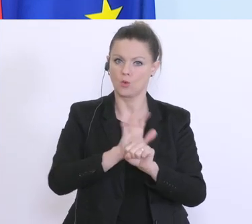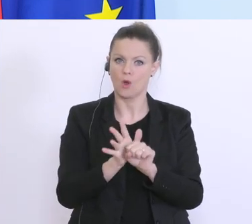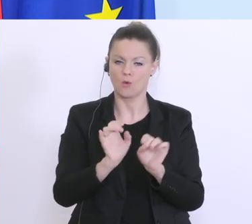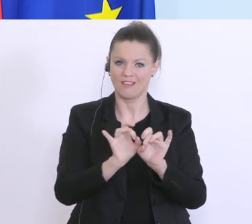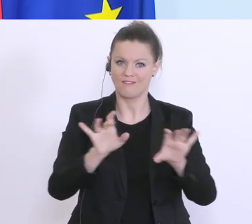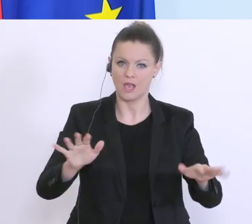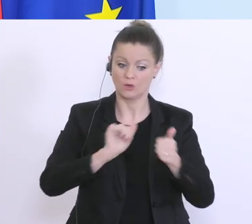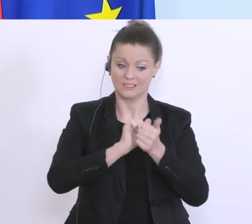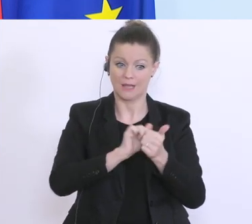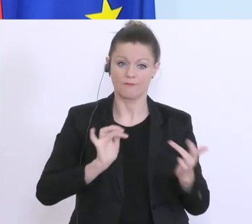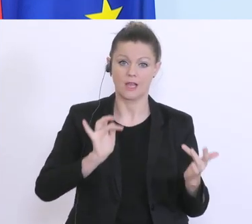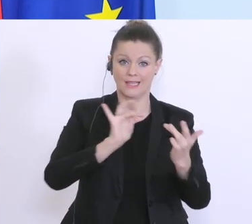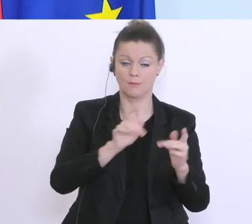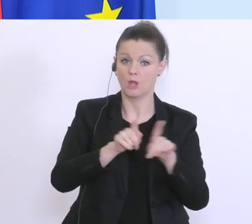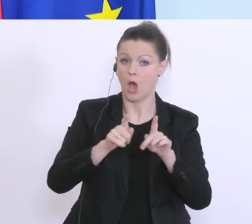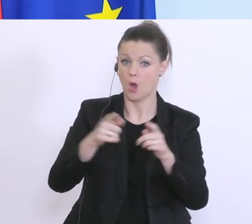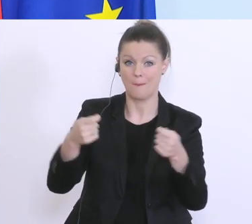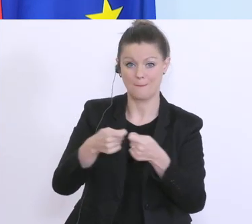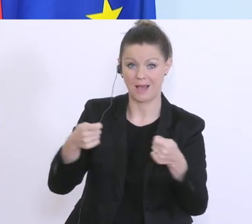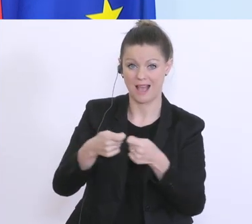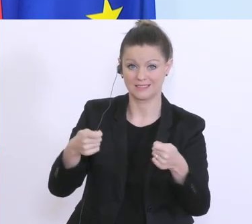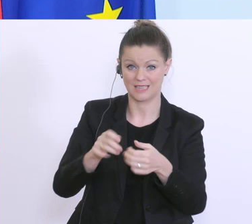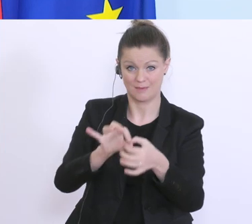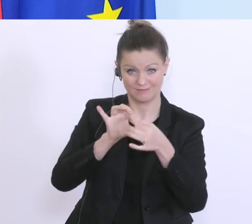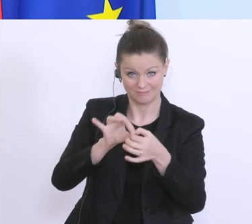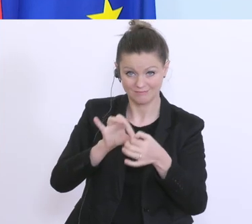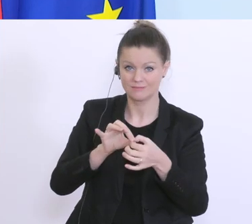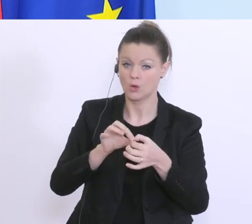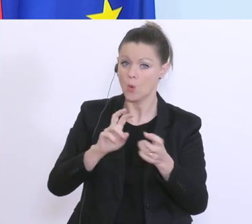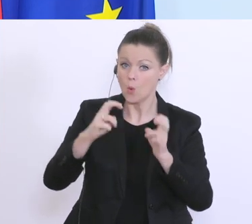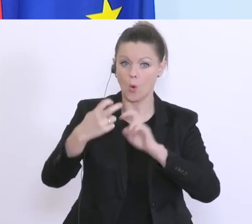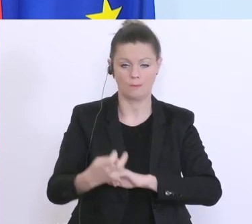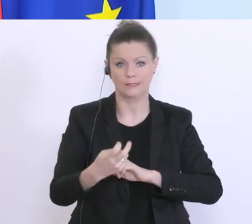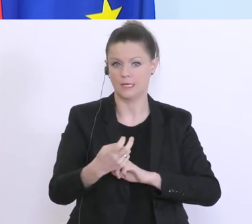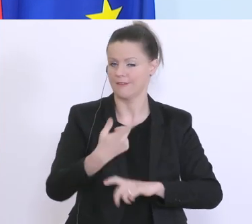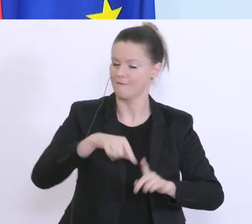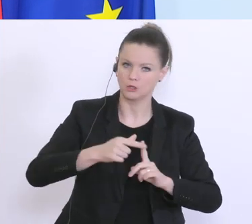was die Maßnahmen betrifft, und die Umsetzung unter den Ländern, die es am schnellsten machen.